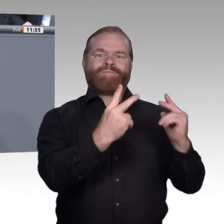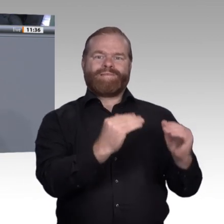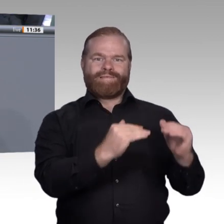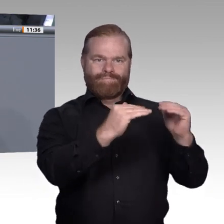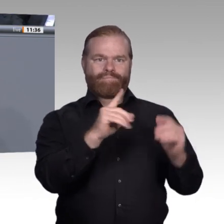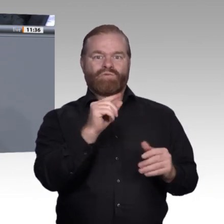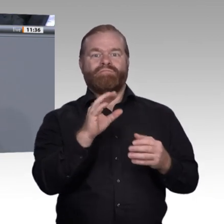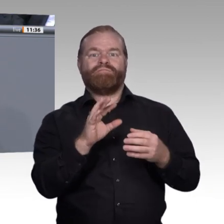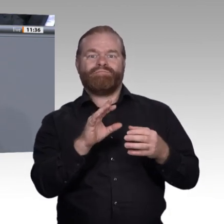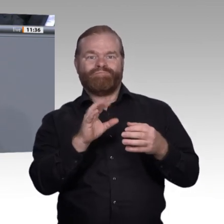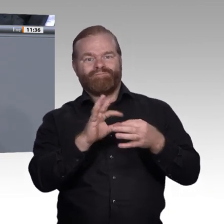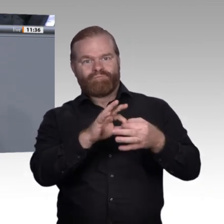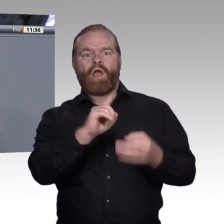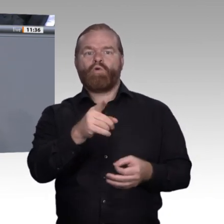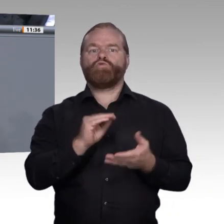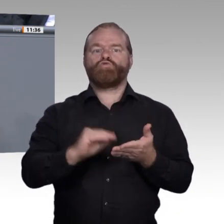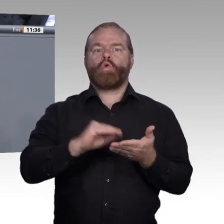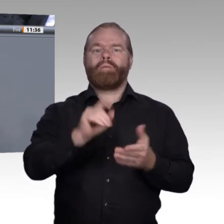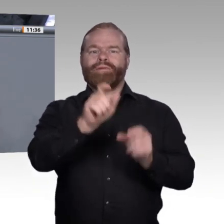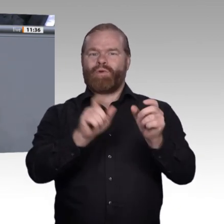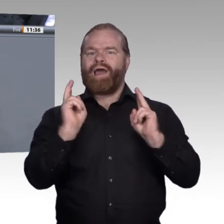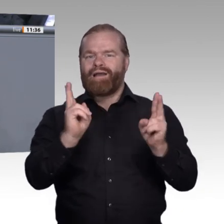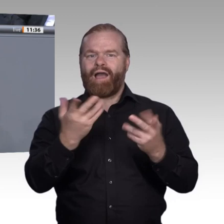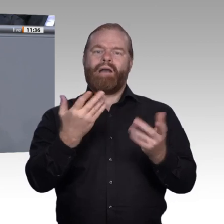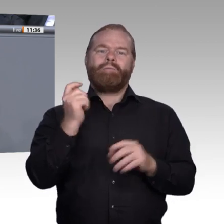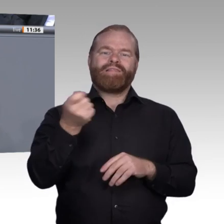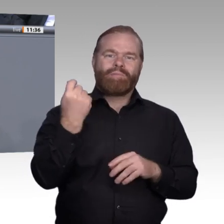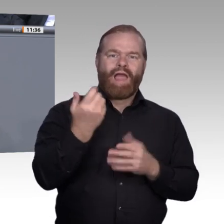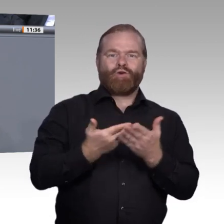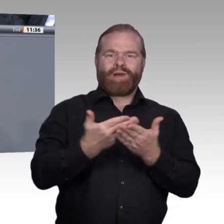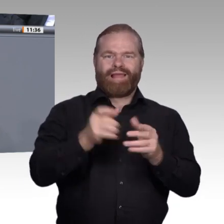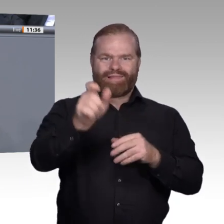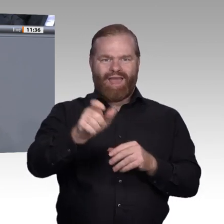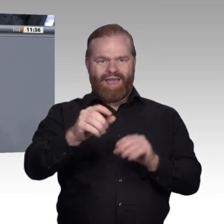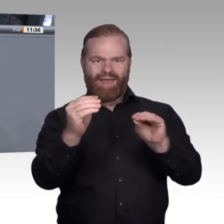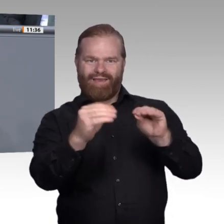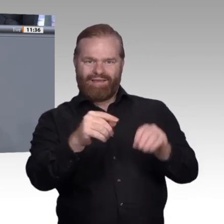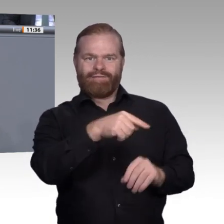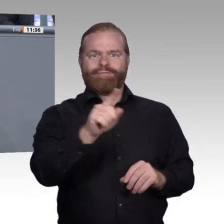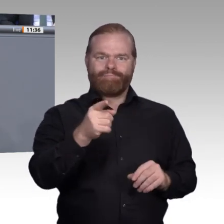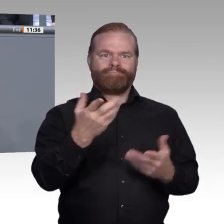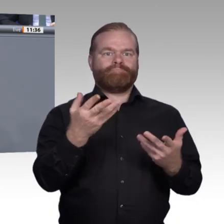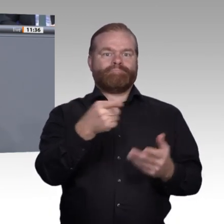Angebote, die man im Bereich der Berufsorientierung hat, also bei der Ausbildungsanbahnung und beim Erfahrungsaustausch,